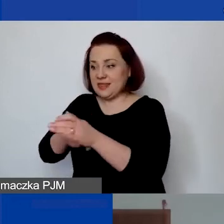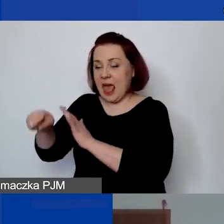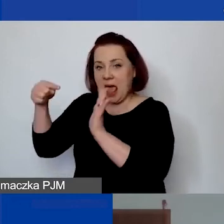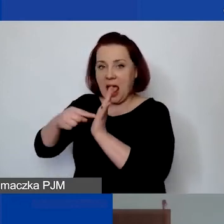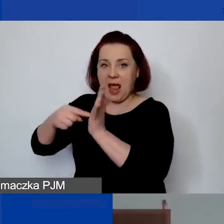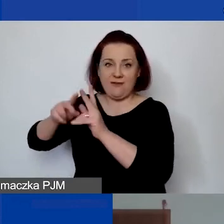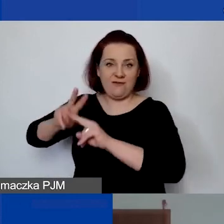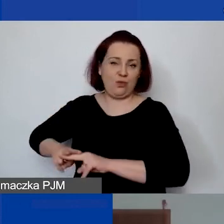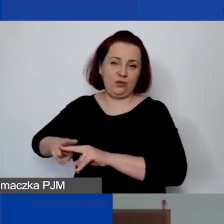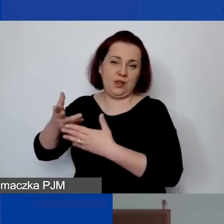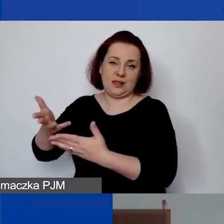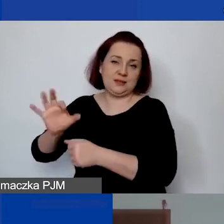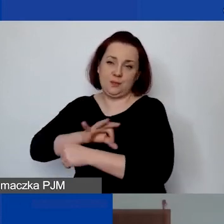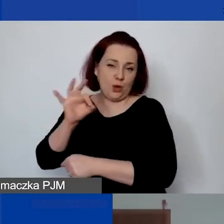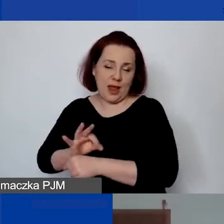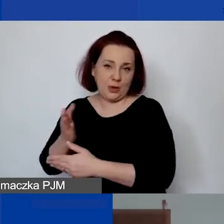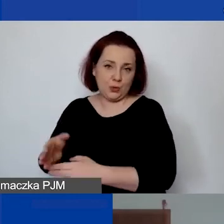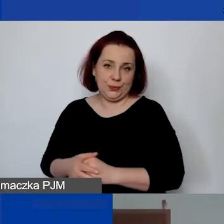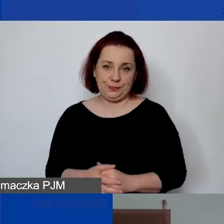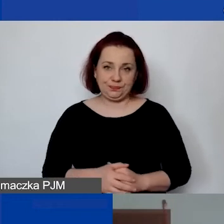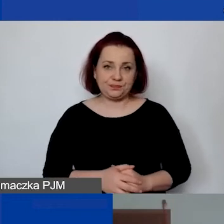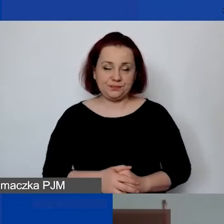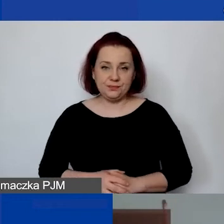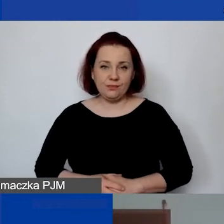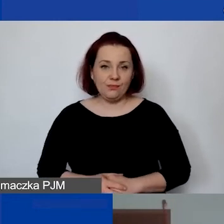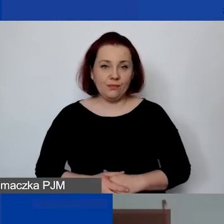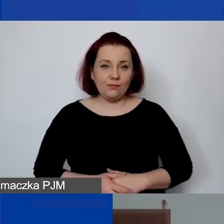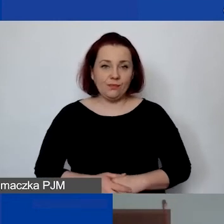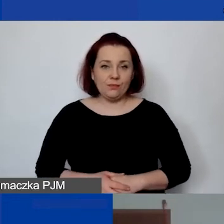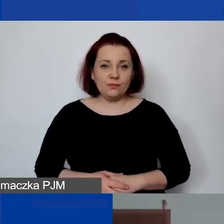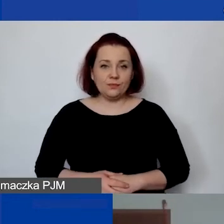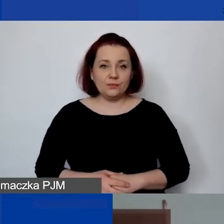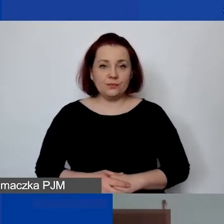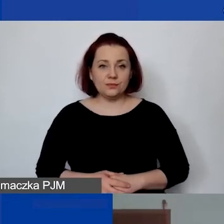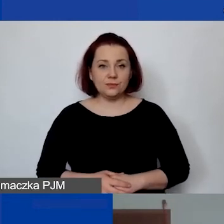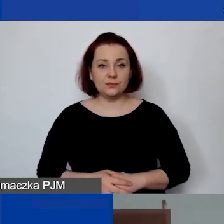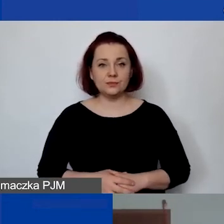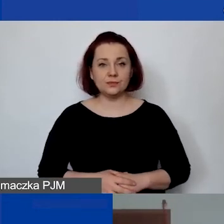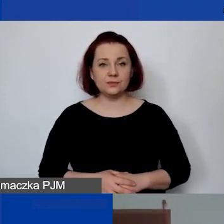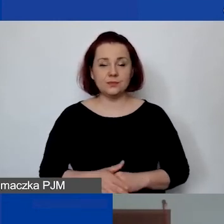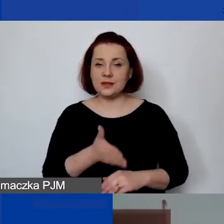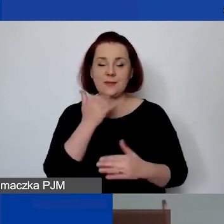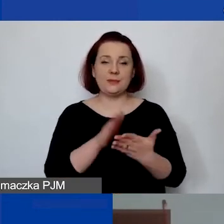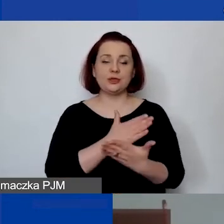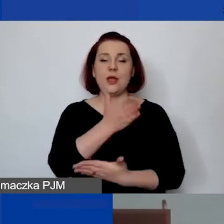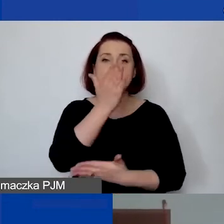Nie ma tutaj minimalnych określonych, że to musi być pół etatu czy 1/4 etatu,